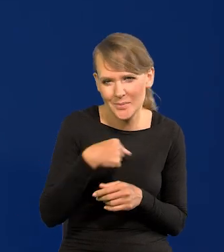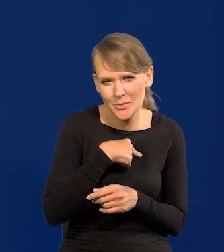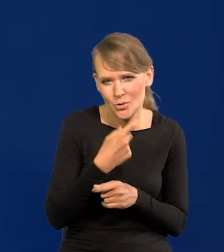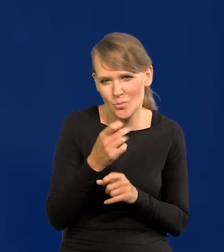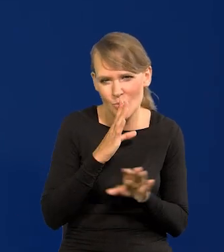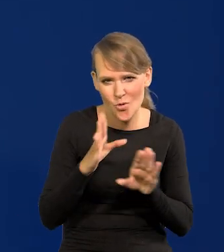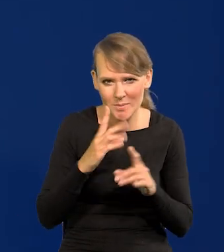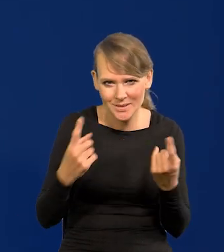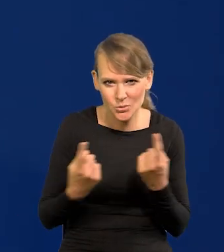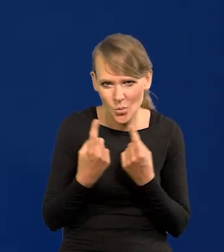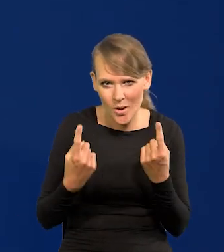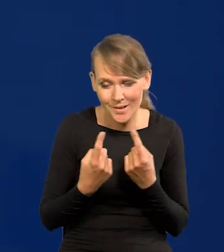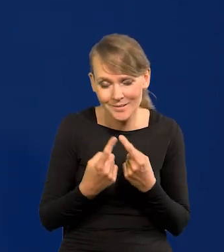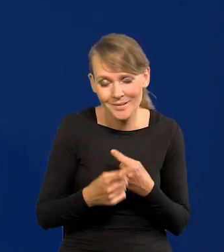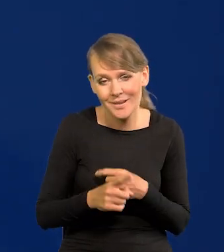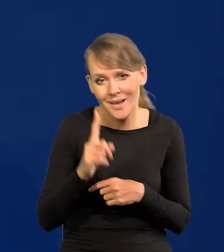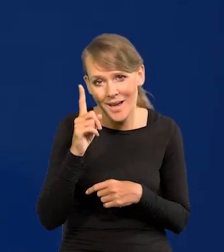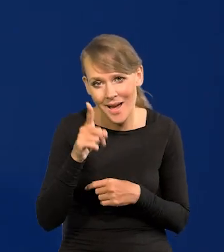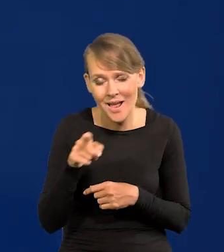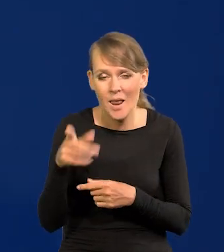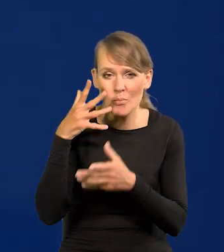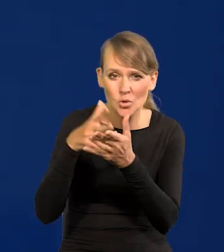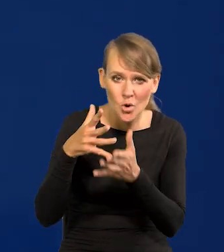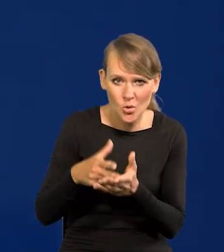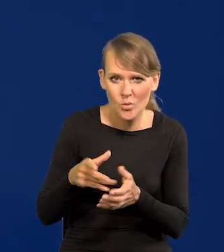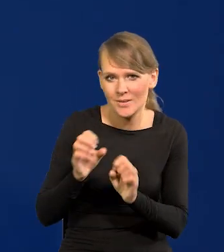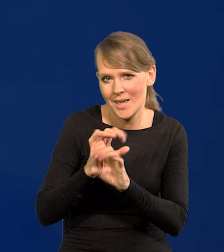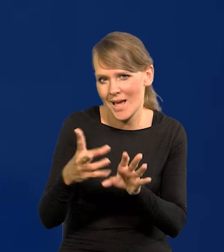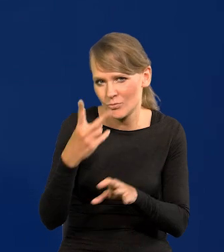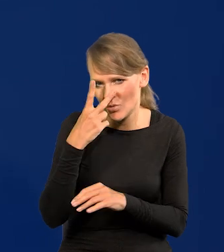sytuacji, chociaż projekcja jasno mówi, że mamy ten trend.